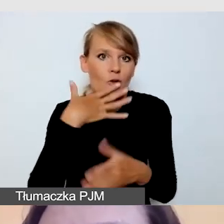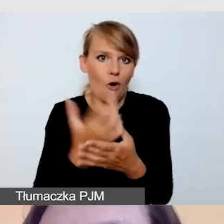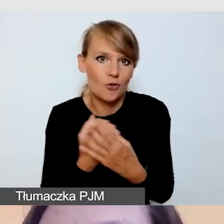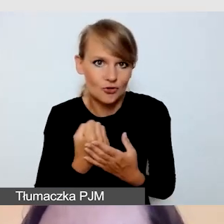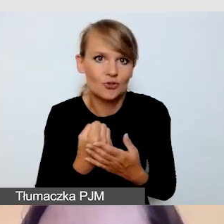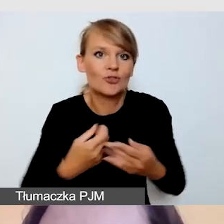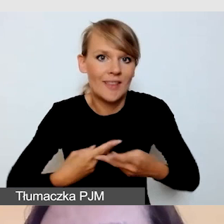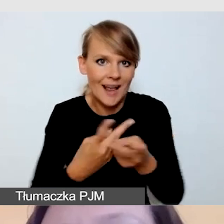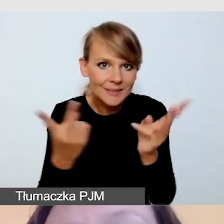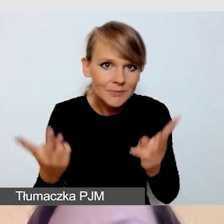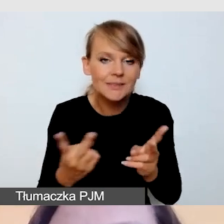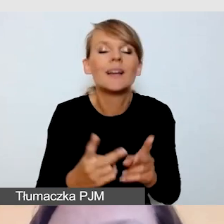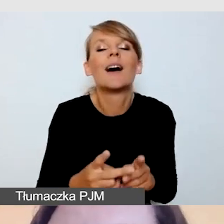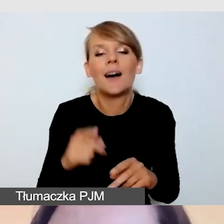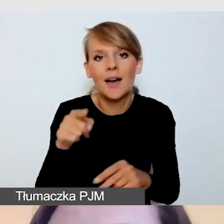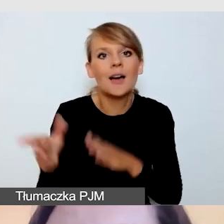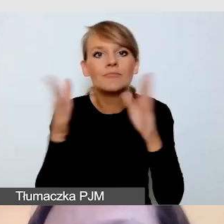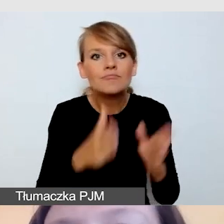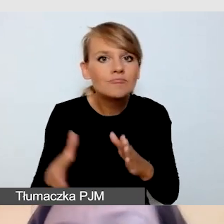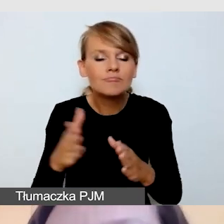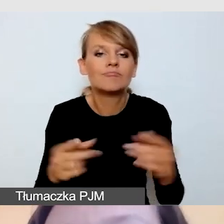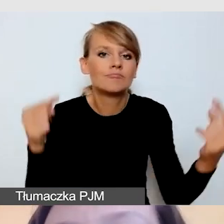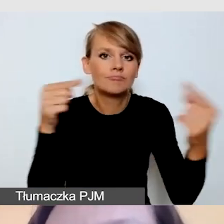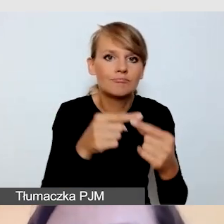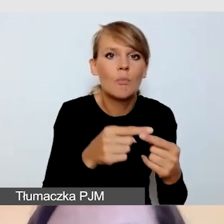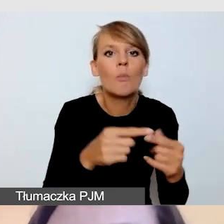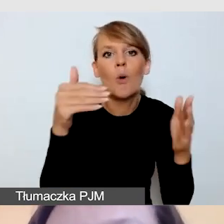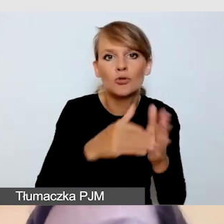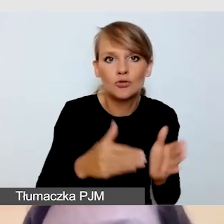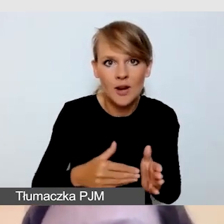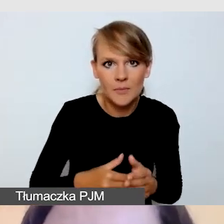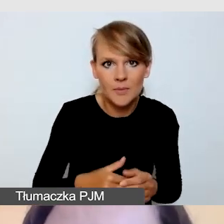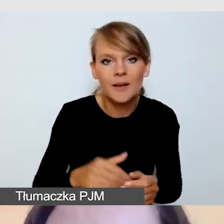i przygotować ją zgodnie z potrzebami każdej grupy odbiorców.